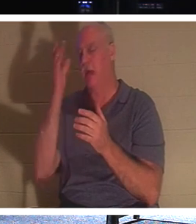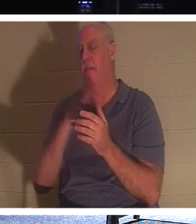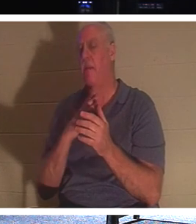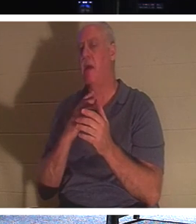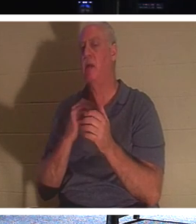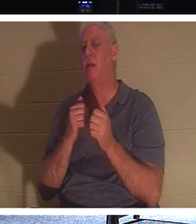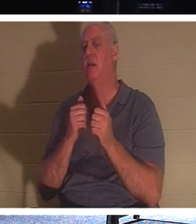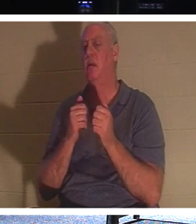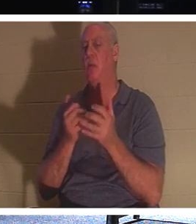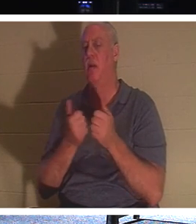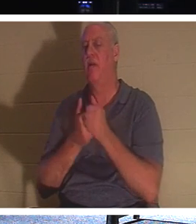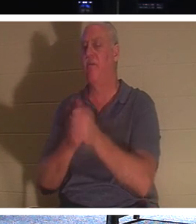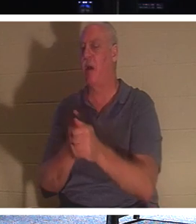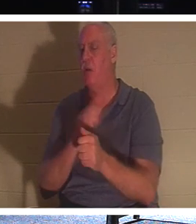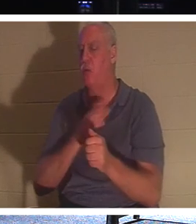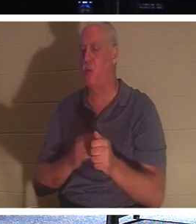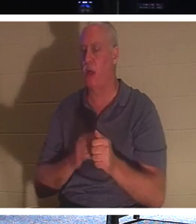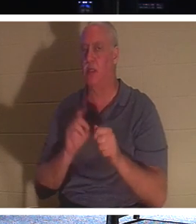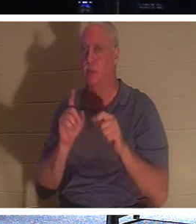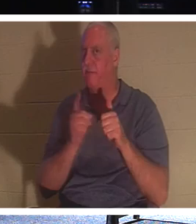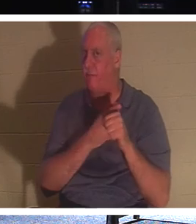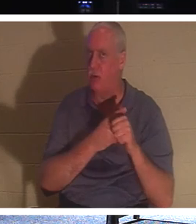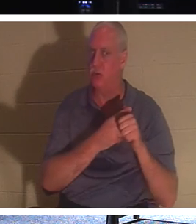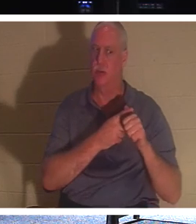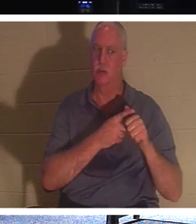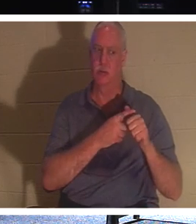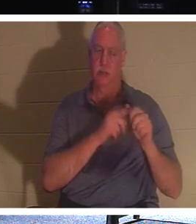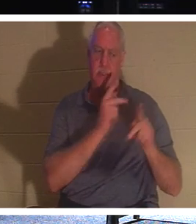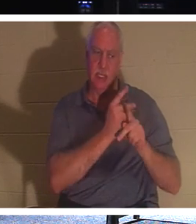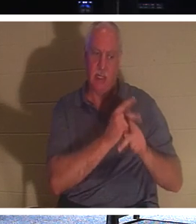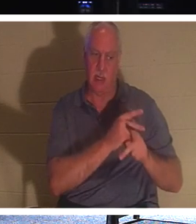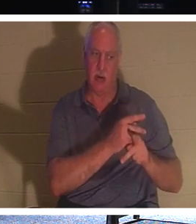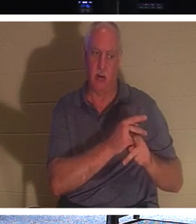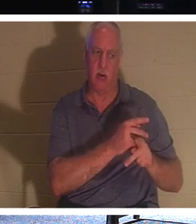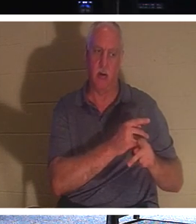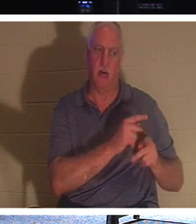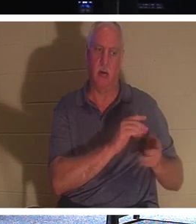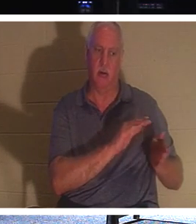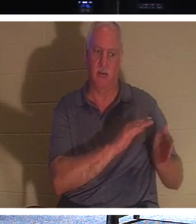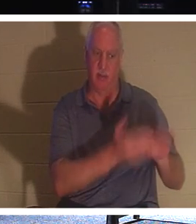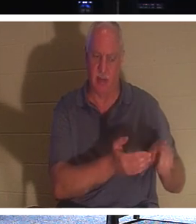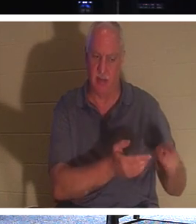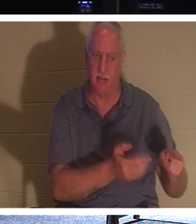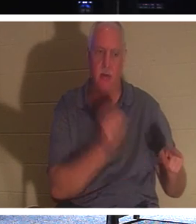„Folge mir nach und lass die Toten ihre eigenen Toten begraben.“ Haben Sie jemals darüber nachgedacht? Wie können Tote